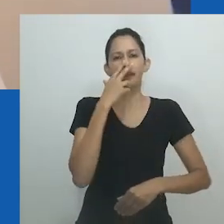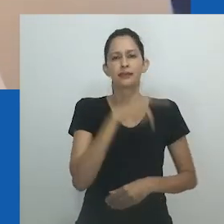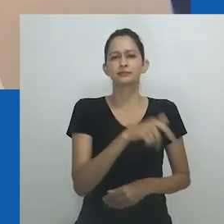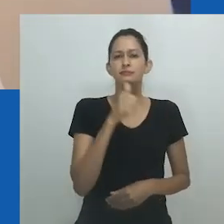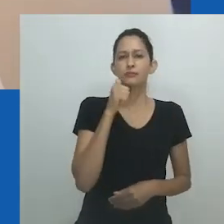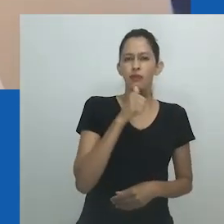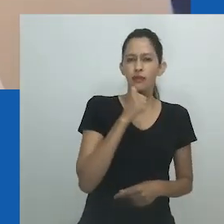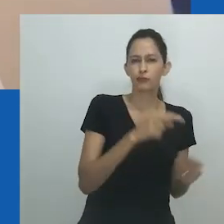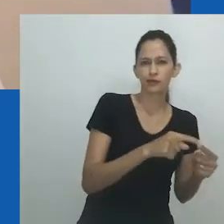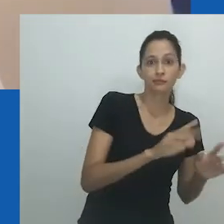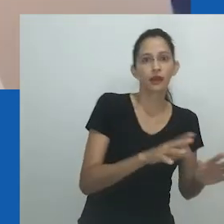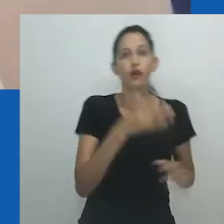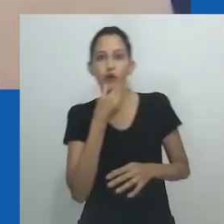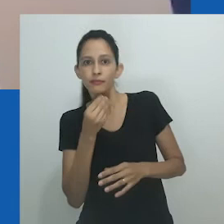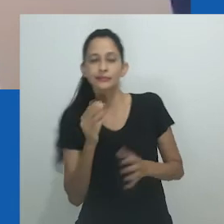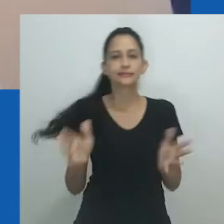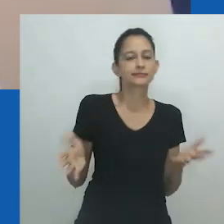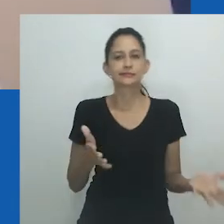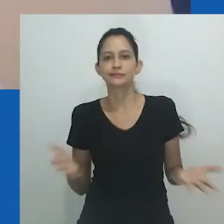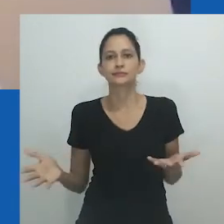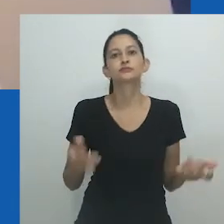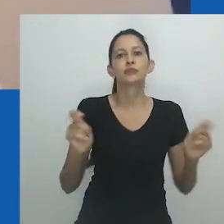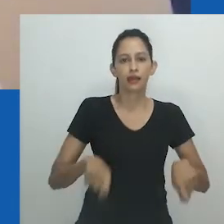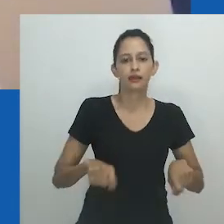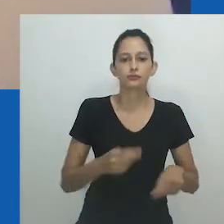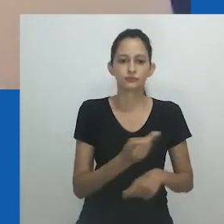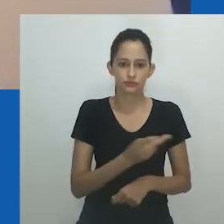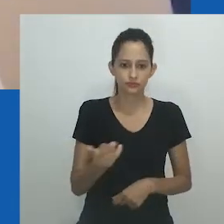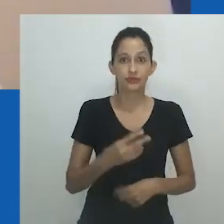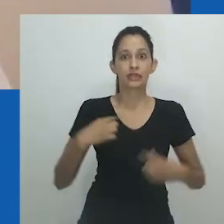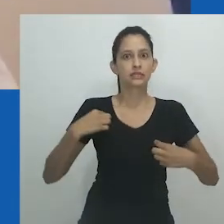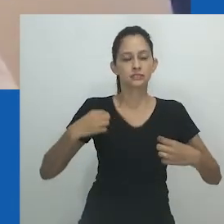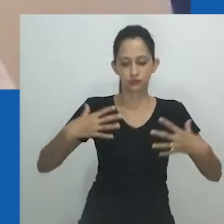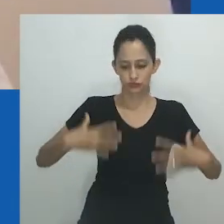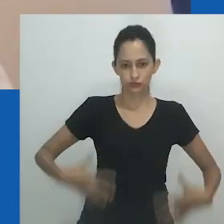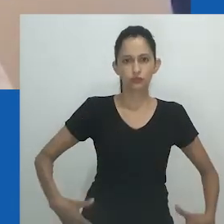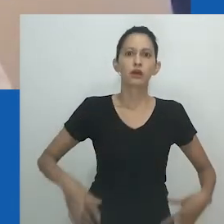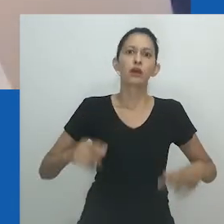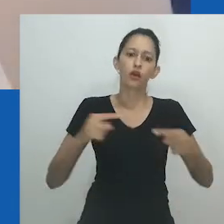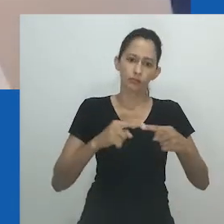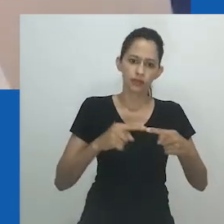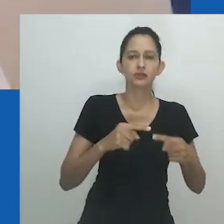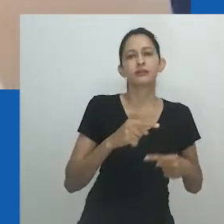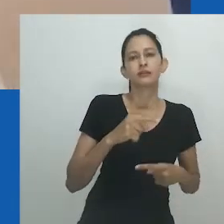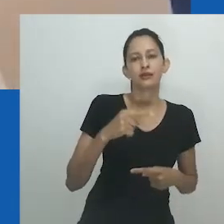“Quando eu saí do armário na juventude, havia mais homens usando maquiagem e vestidos do que agora”.